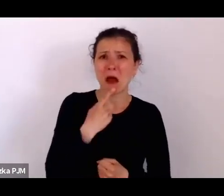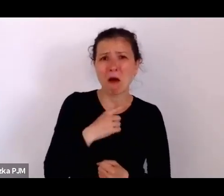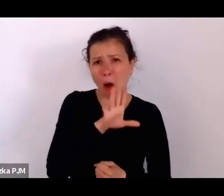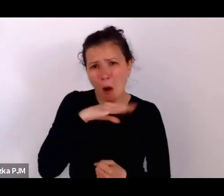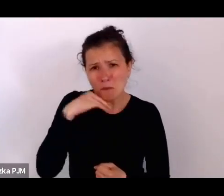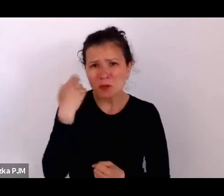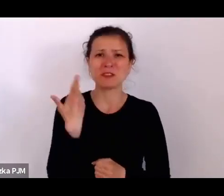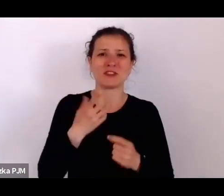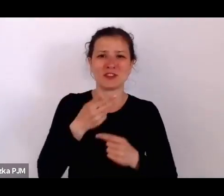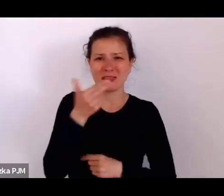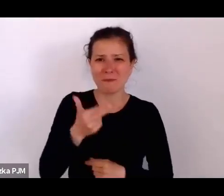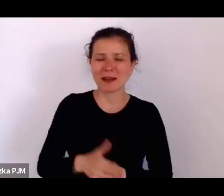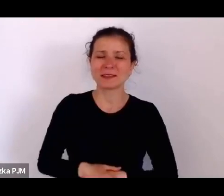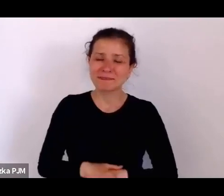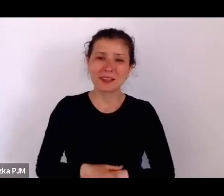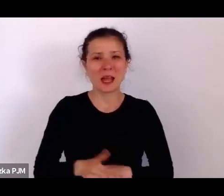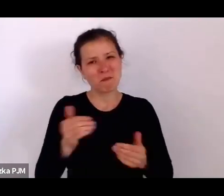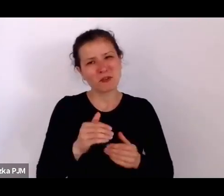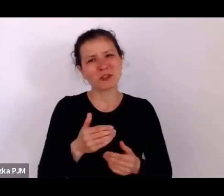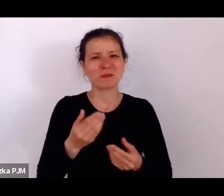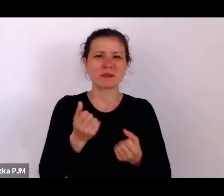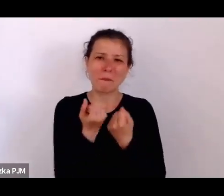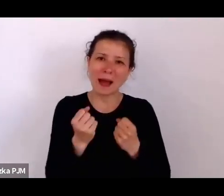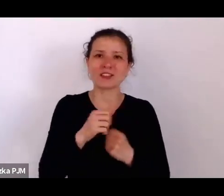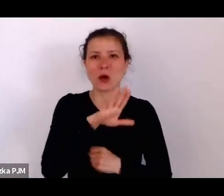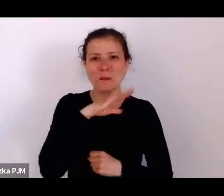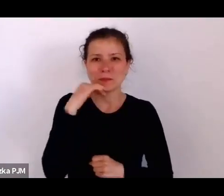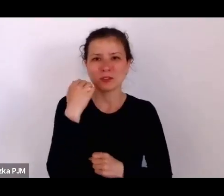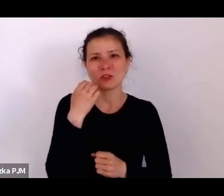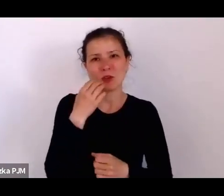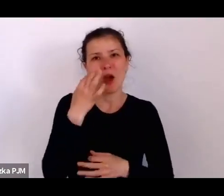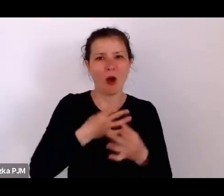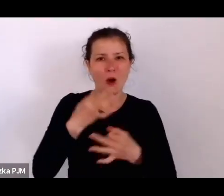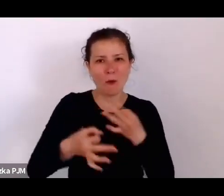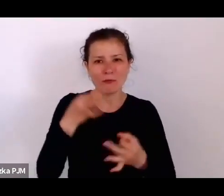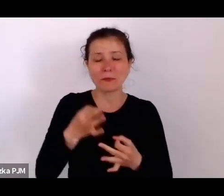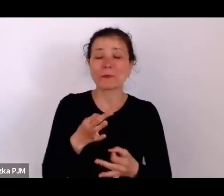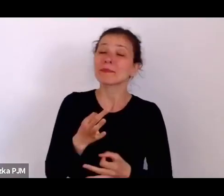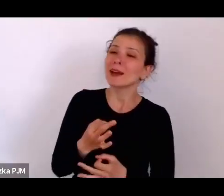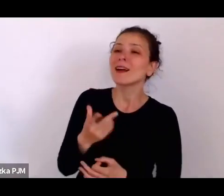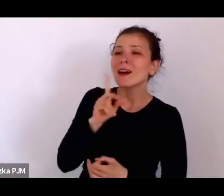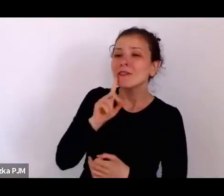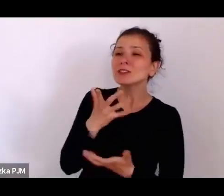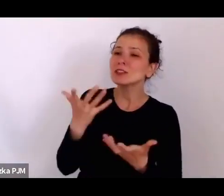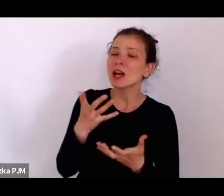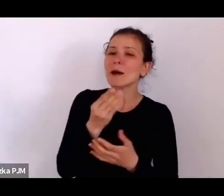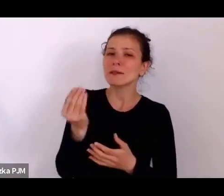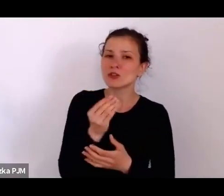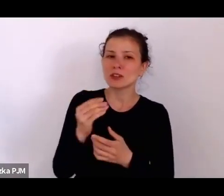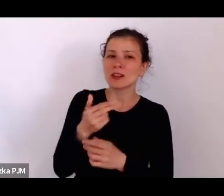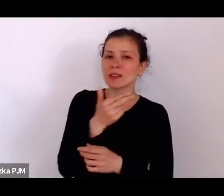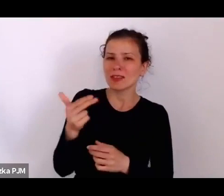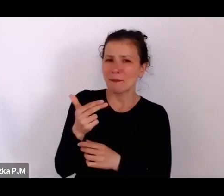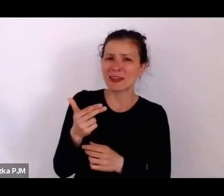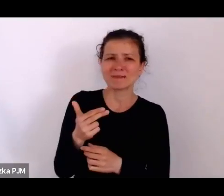Ale właśnie ja chciałam jeszcze przez chwilę zostać przy tym temacie zupełnie niewesołym i nieoptymistycznym